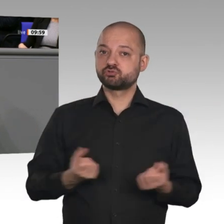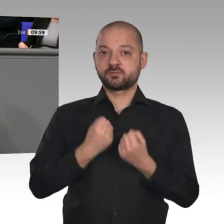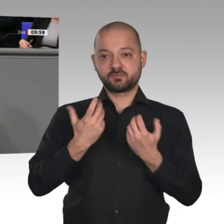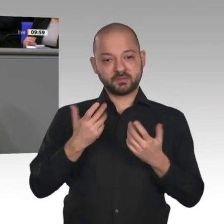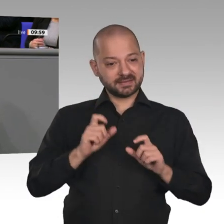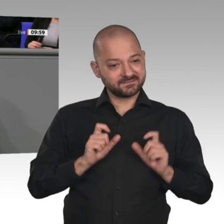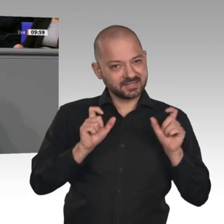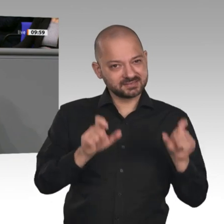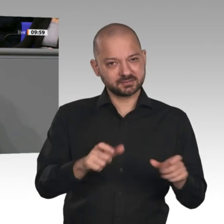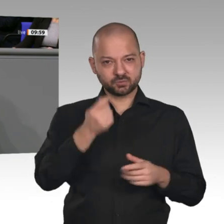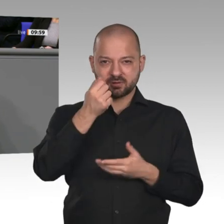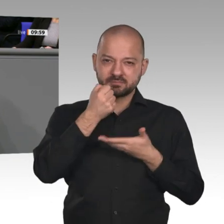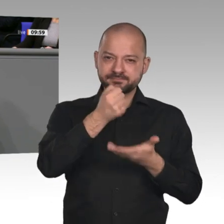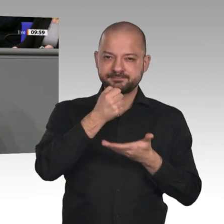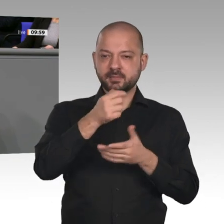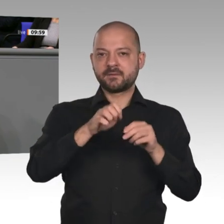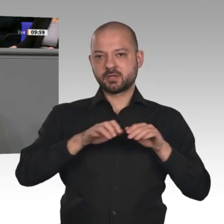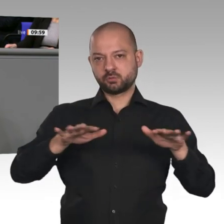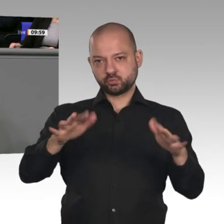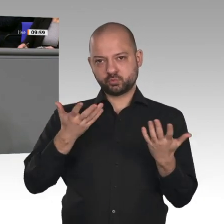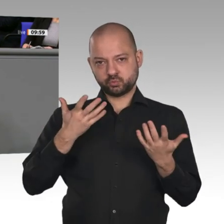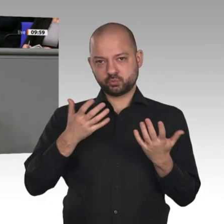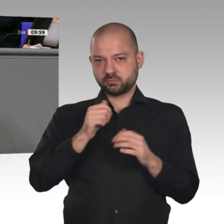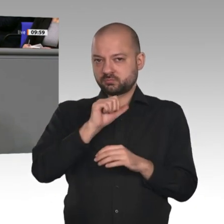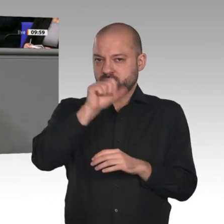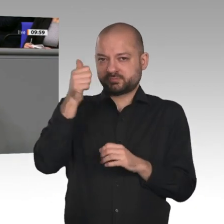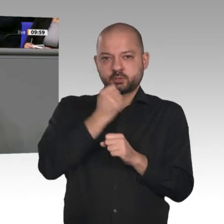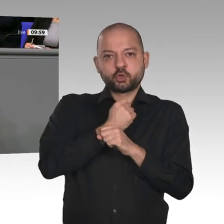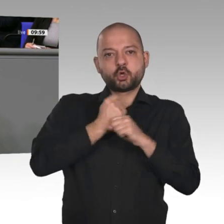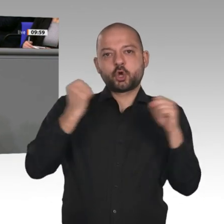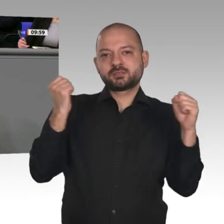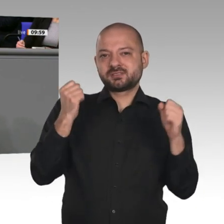der öffentlichen Hand leisten, die wir seit der Wiedervereinigung hatten. Insofern